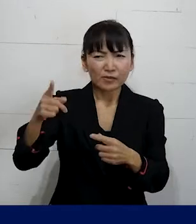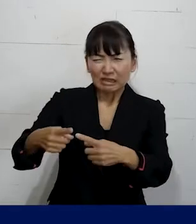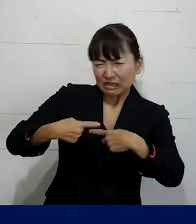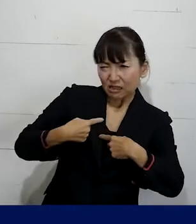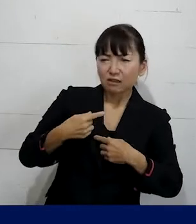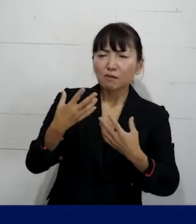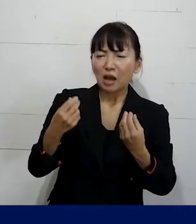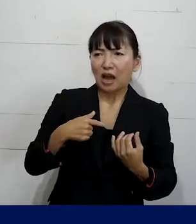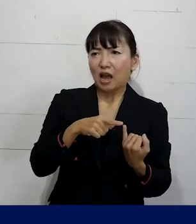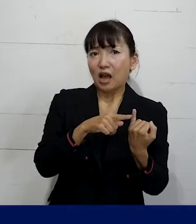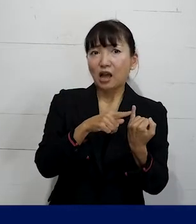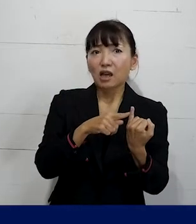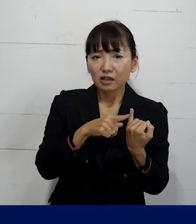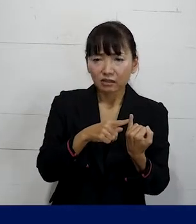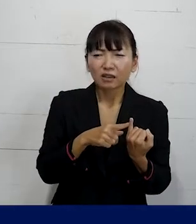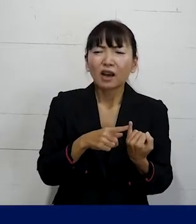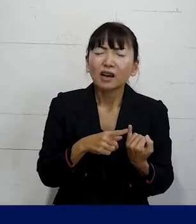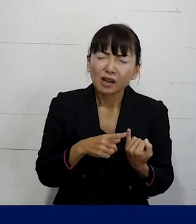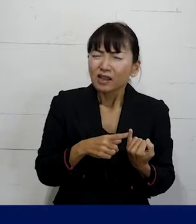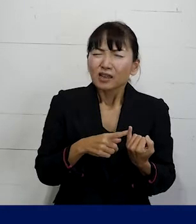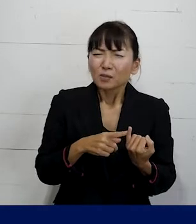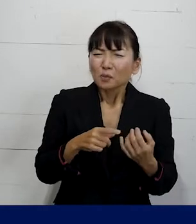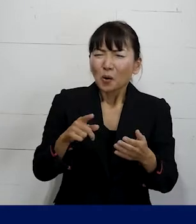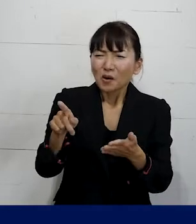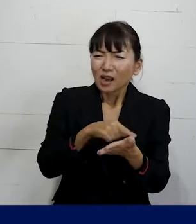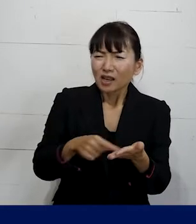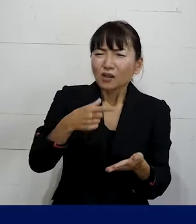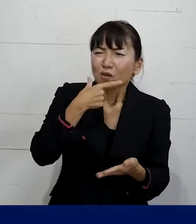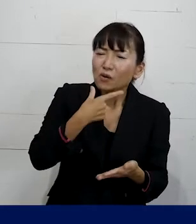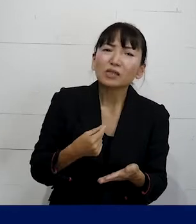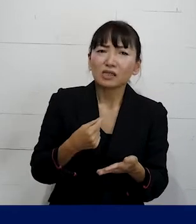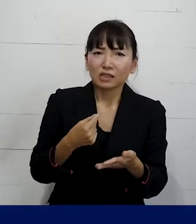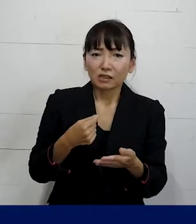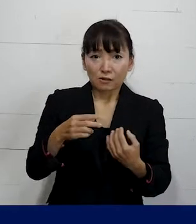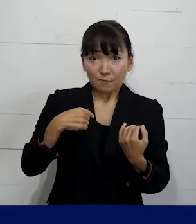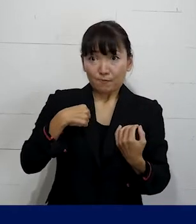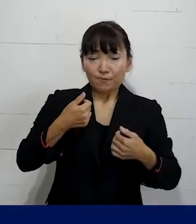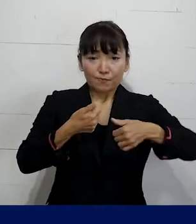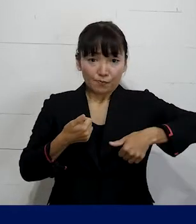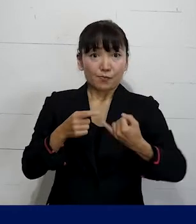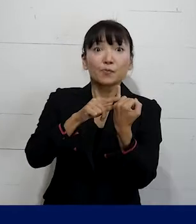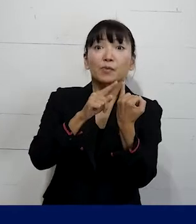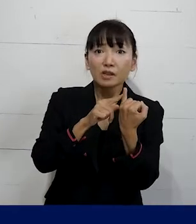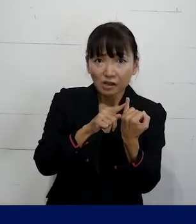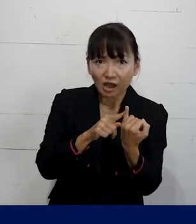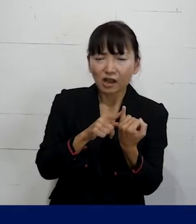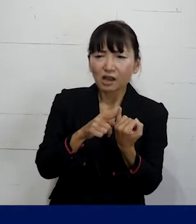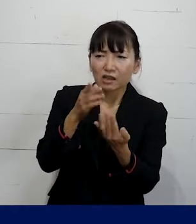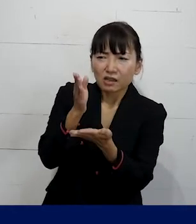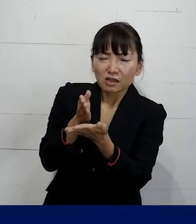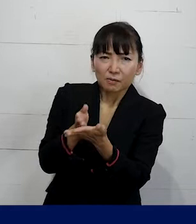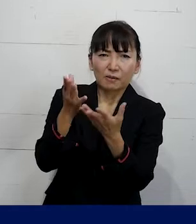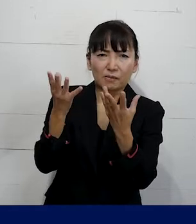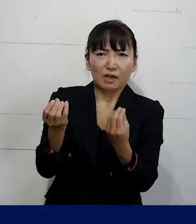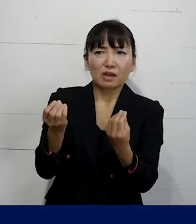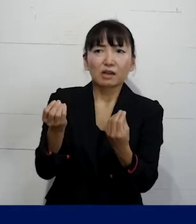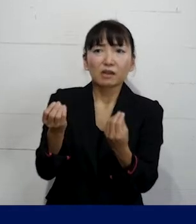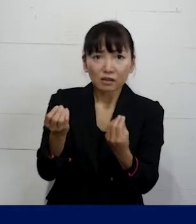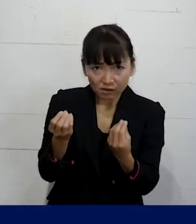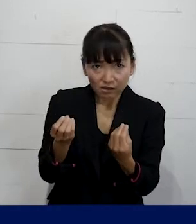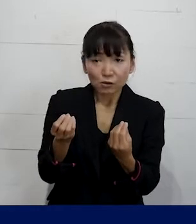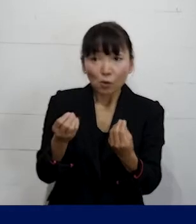その問題を解決してほしいという風に ご本人がお話をして持たれた話し合いの場で